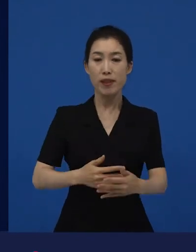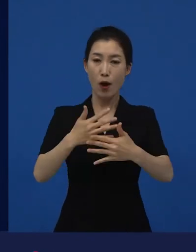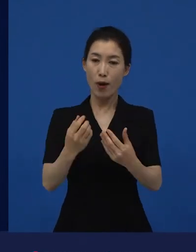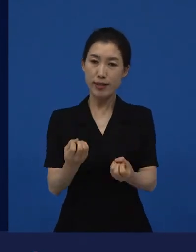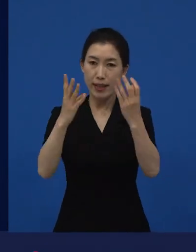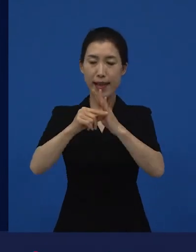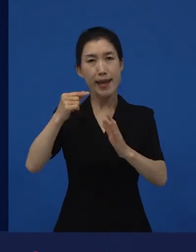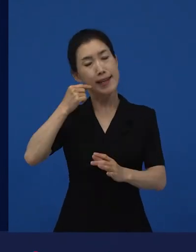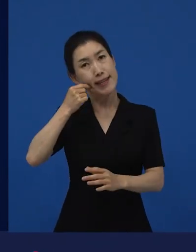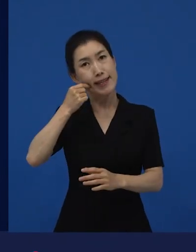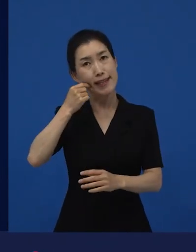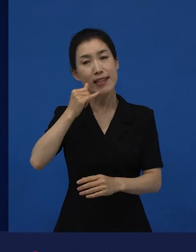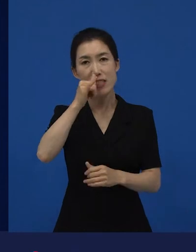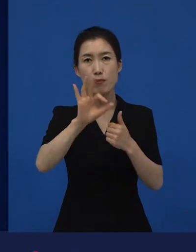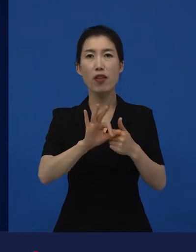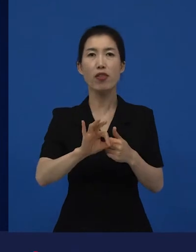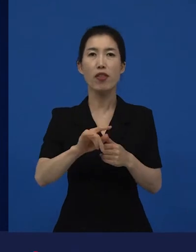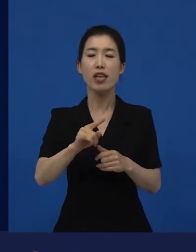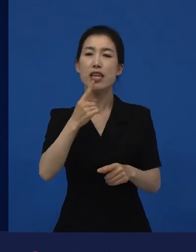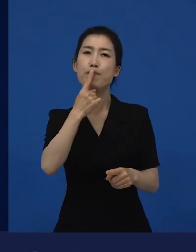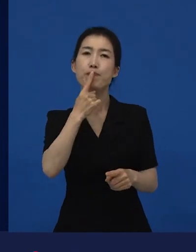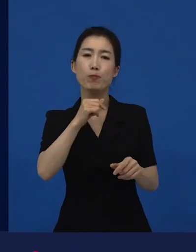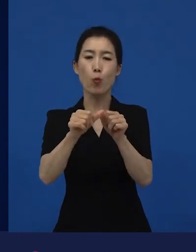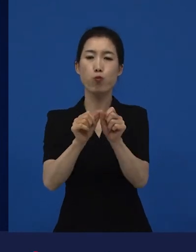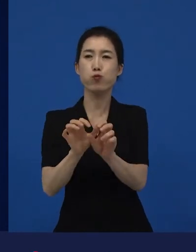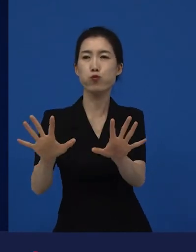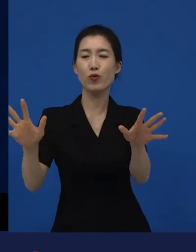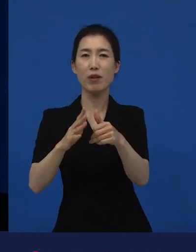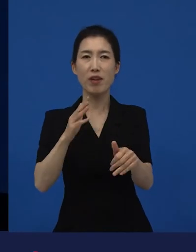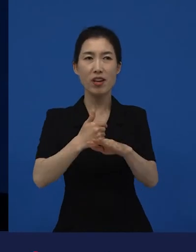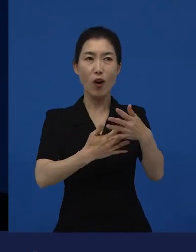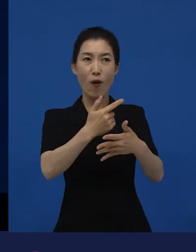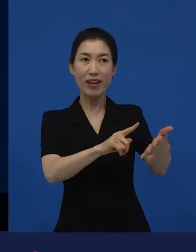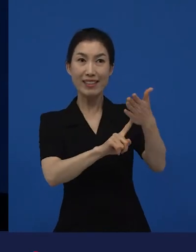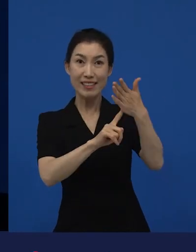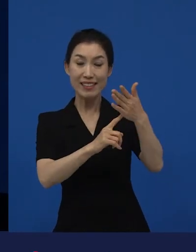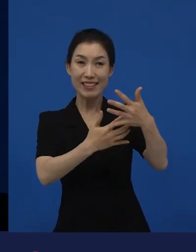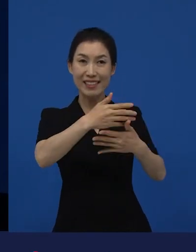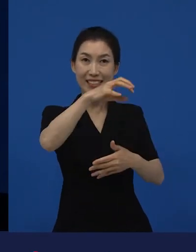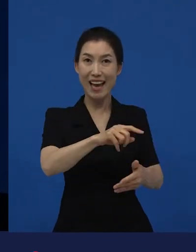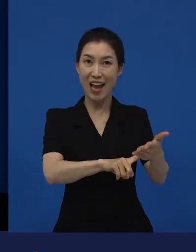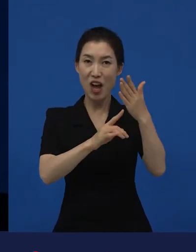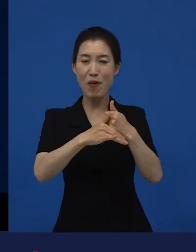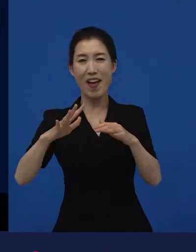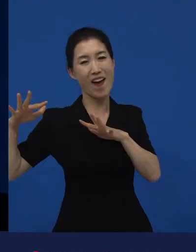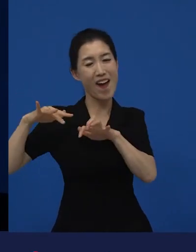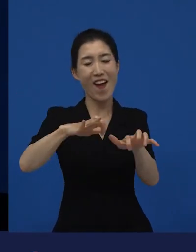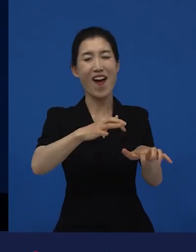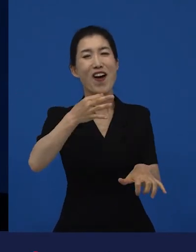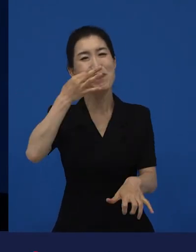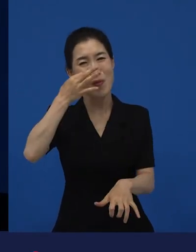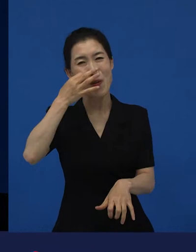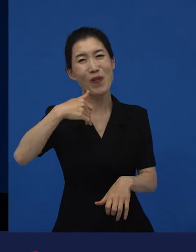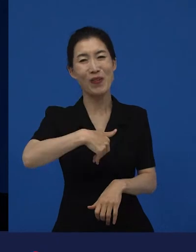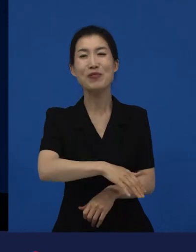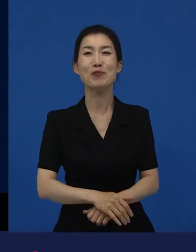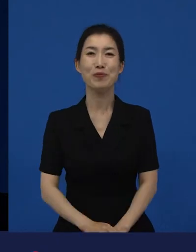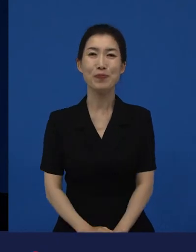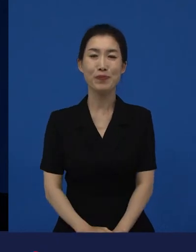‘꼭 봐야 하는 영화일세?’라고 입소문이 시작되는 것 같습니다. 그러한 영화들이 우선적으로, 제가 말씀드린 다양성 영화들은